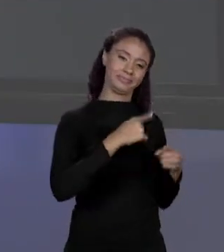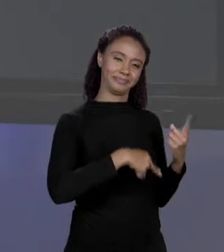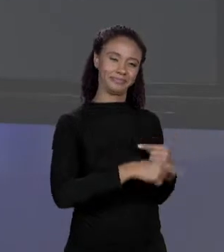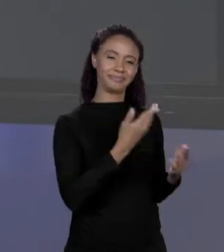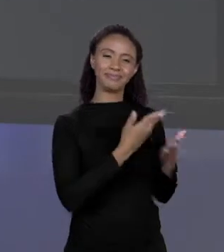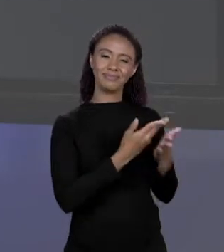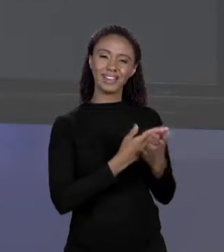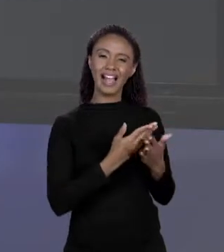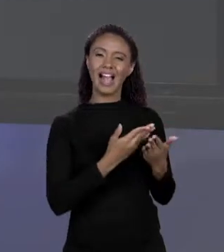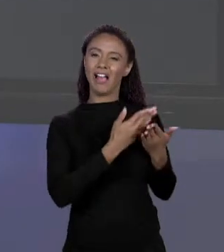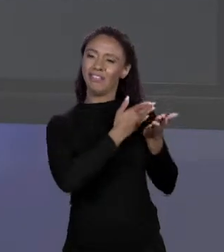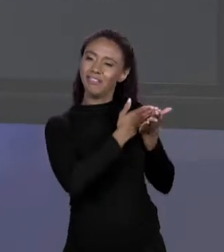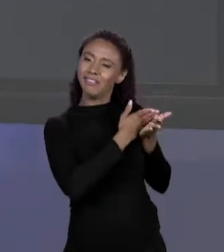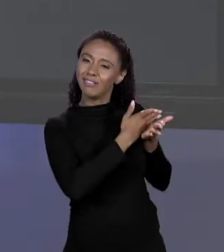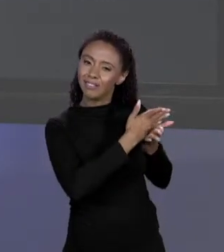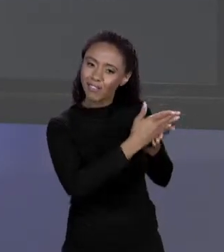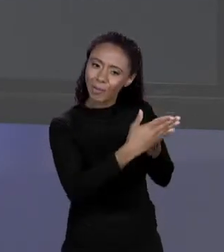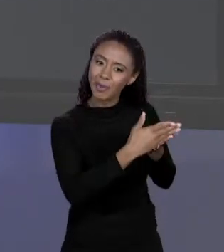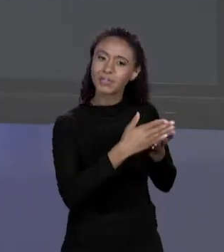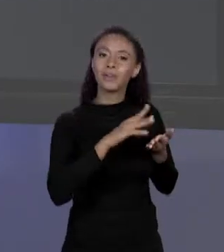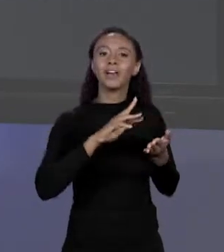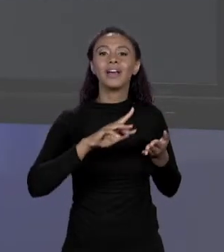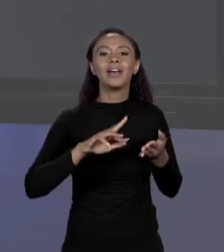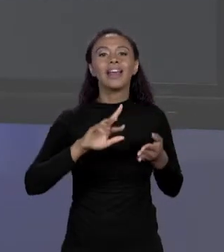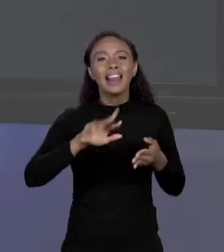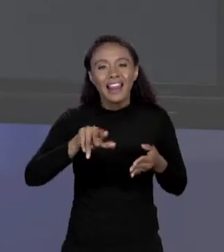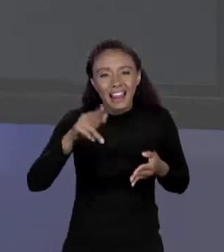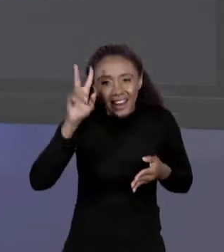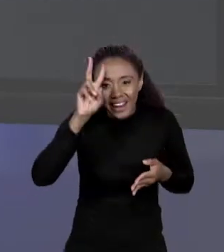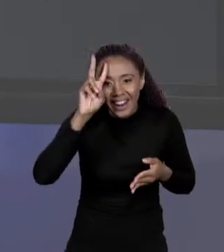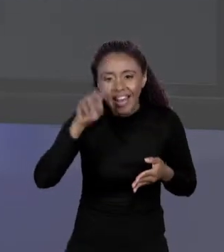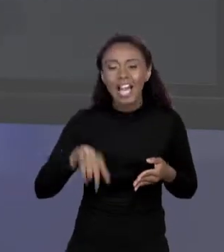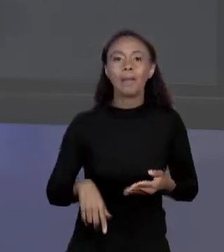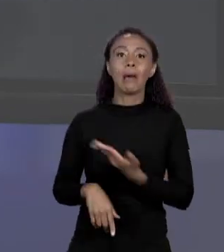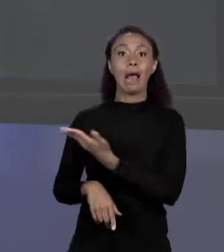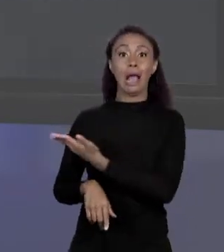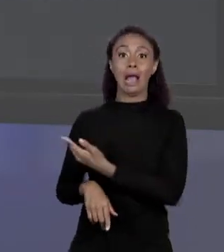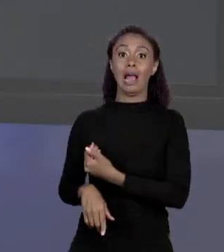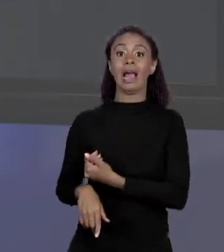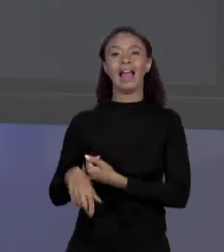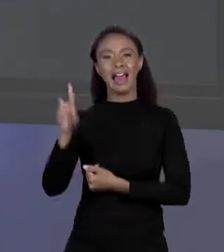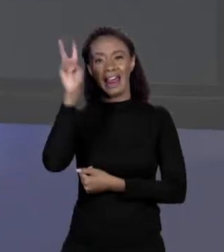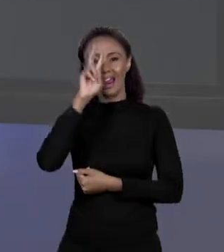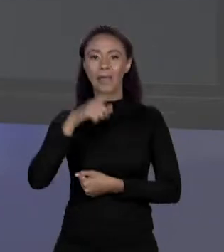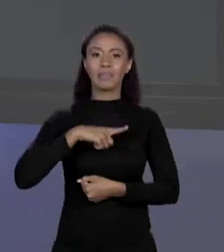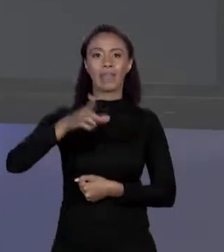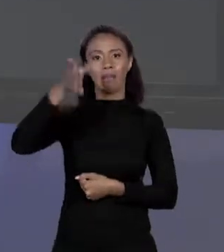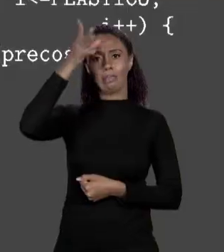QUE EU DISSE NÃO TEM MANTRA. LEMBRA QUE EU DISSO QUE ISSO AQUI É UM MANTRA "PUBLIC STATIC VOID MAIN STRING ARGS"?